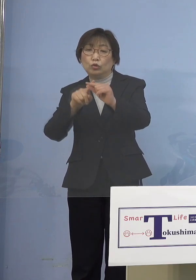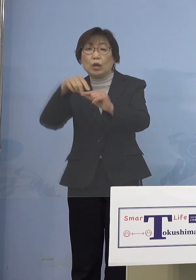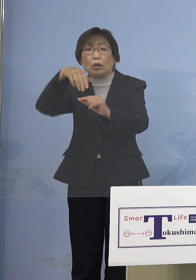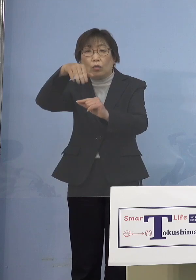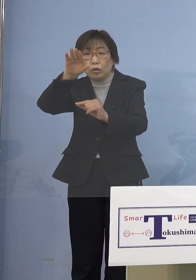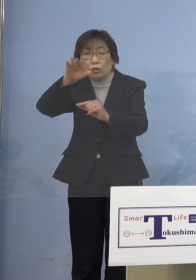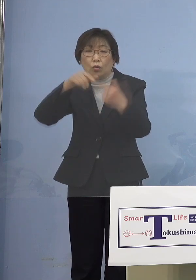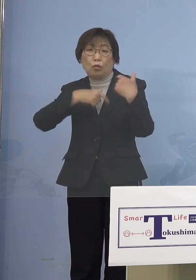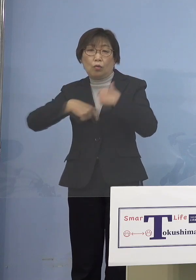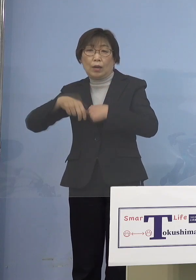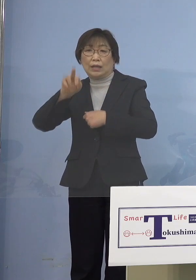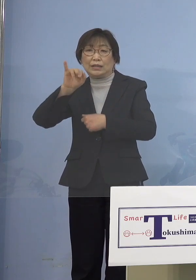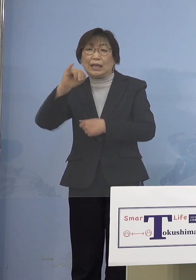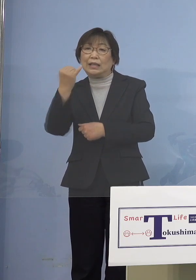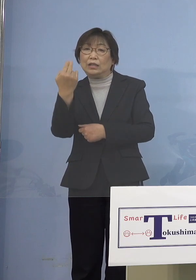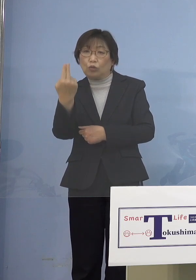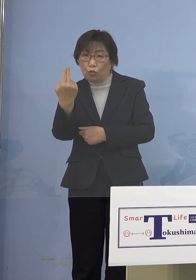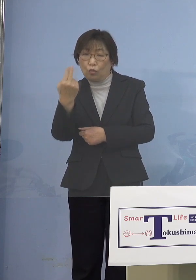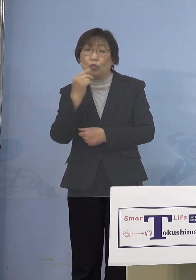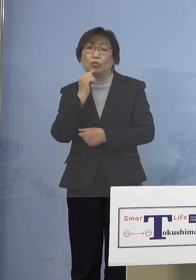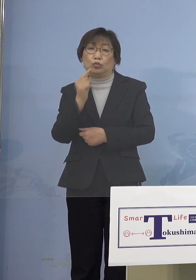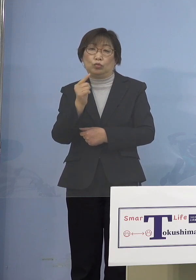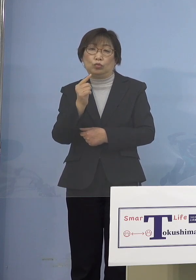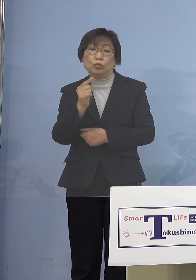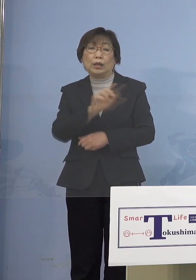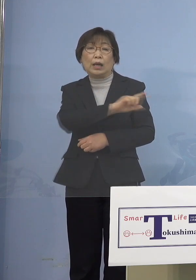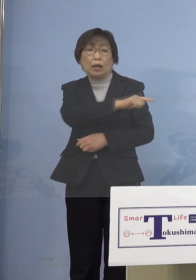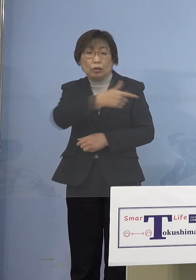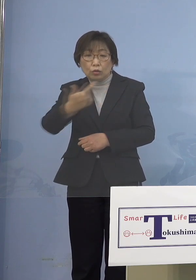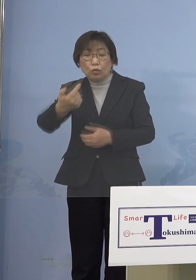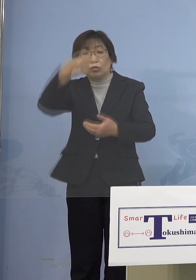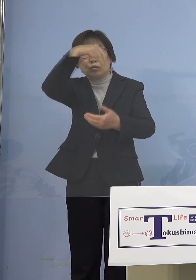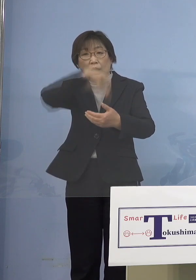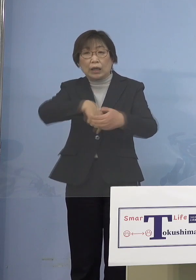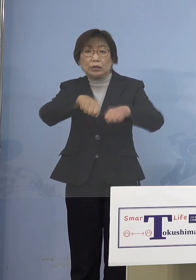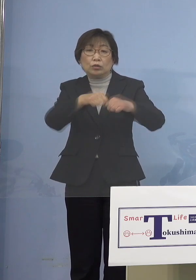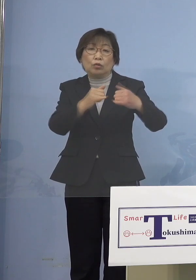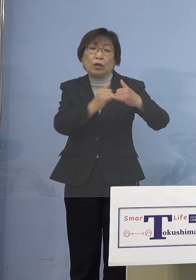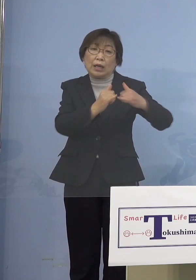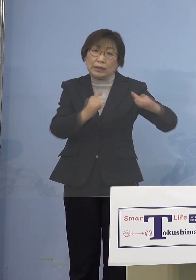児童等利用施設、この「等」の中には 障がい者の人とか、こうしたものも